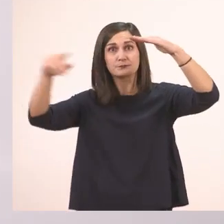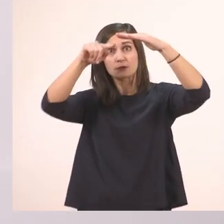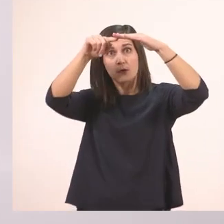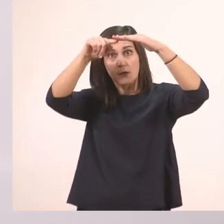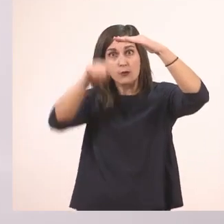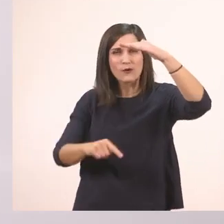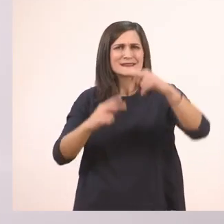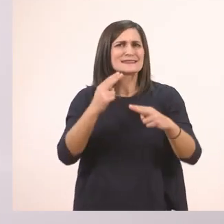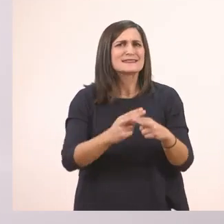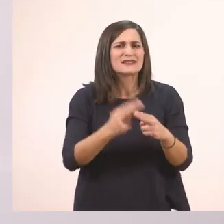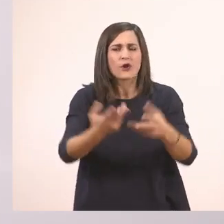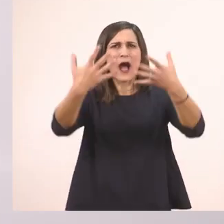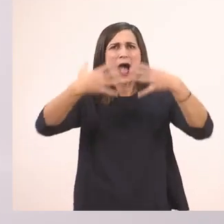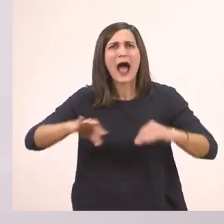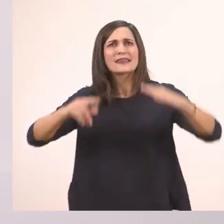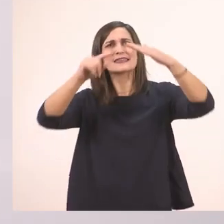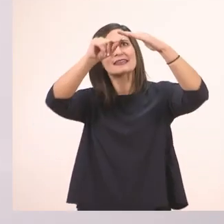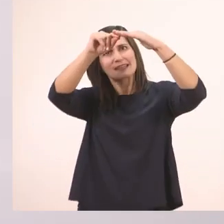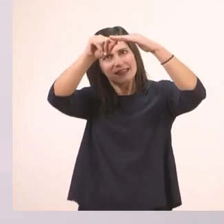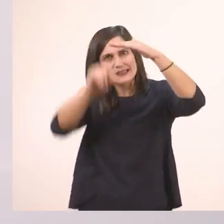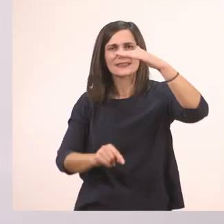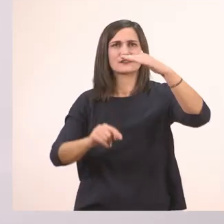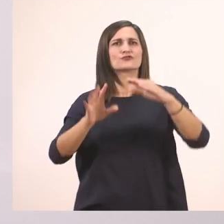για να κάνουμε όμορφα γράμματα και να μην κουράζεται το χεράκι μας. Εντάξει;